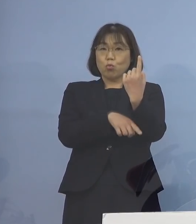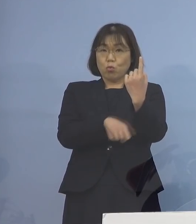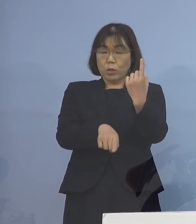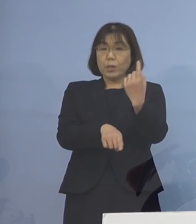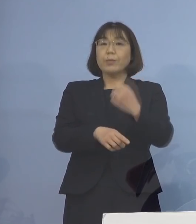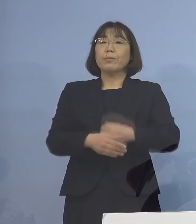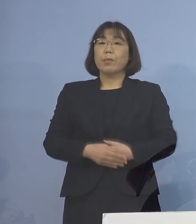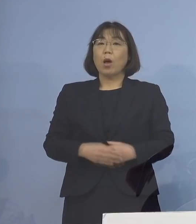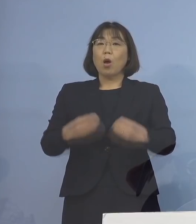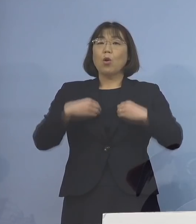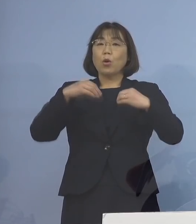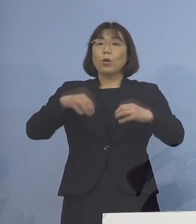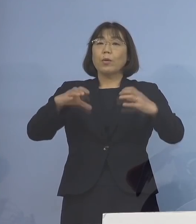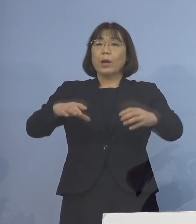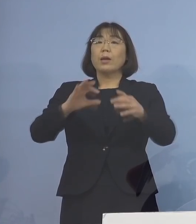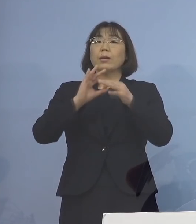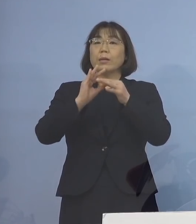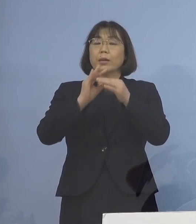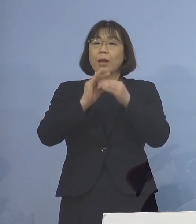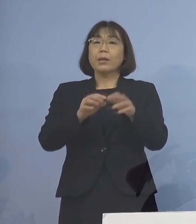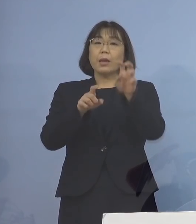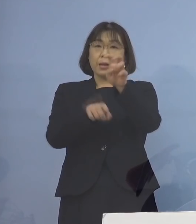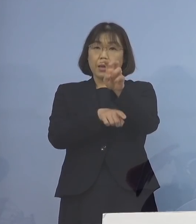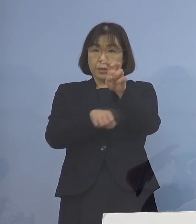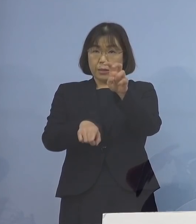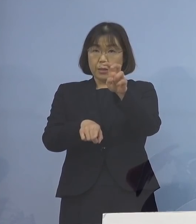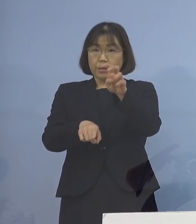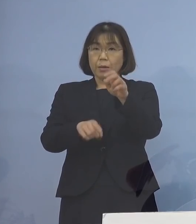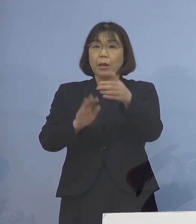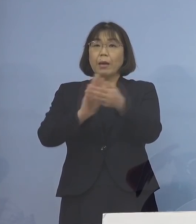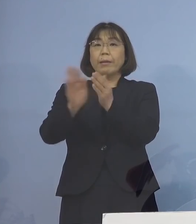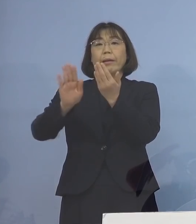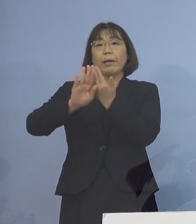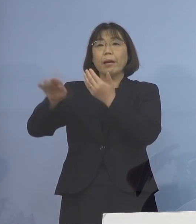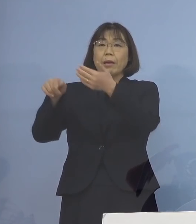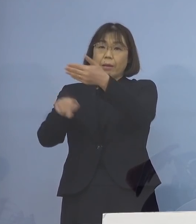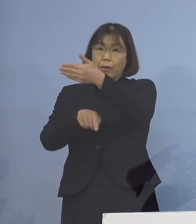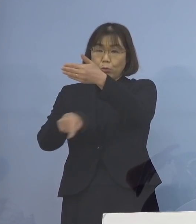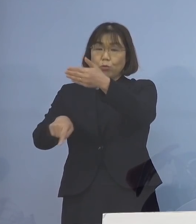クラスター関連が20名 県外が9名となります